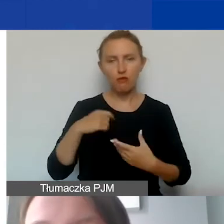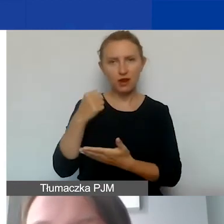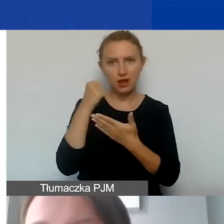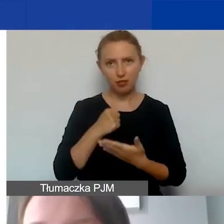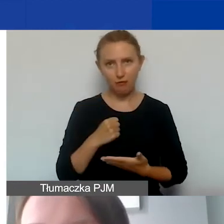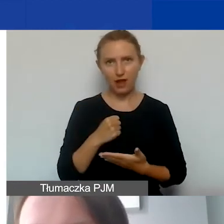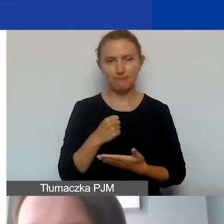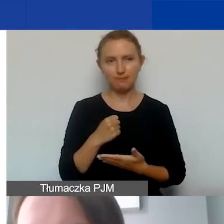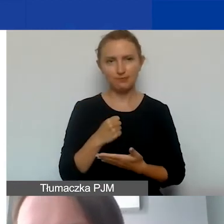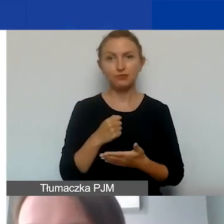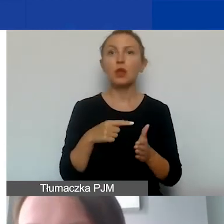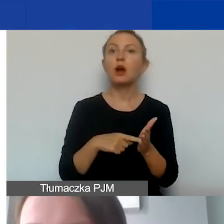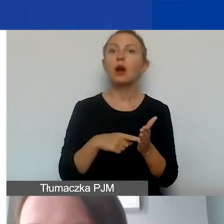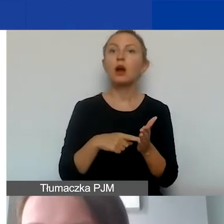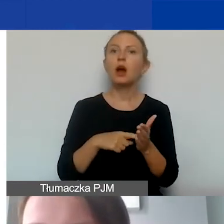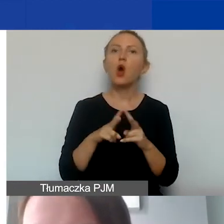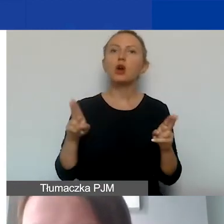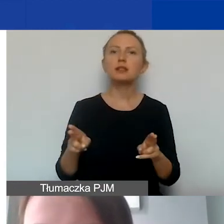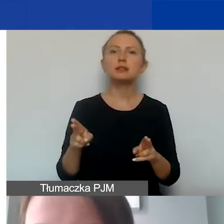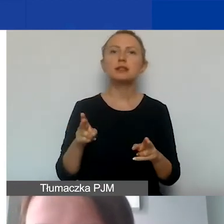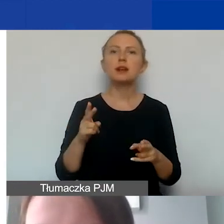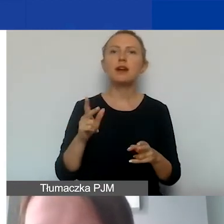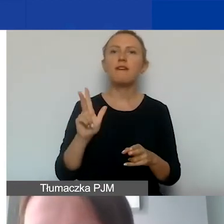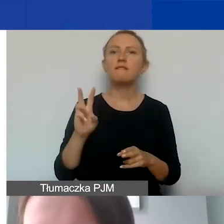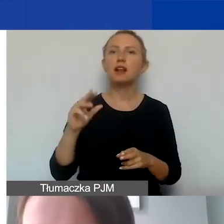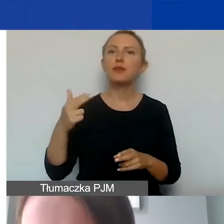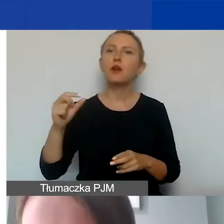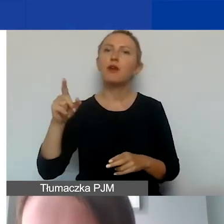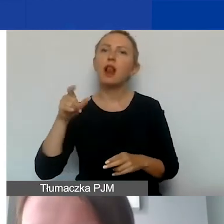Jest to tzw. okres kwalifikowalności kosztów,